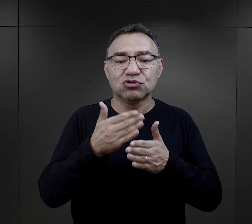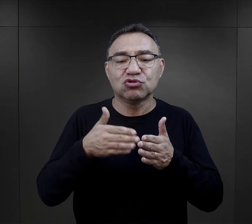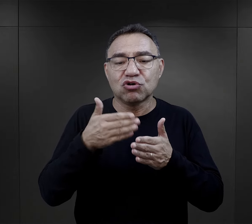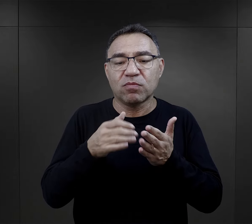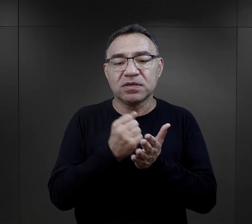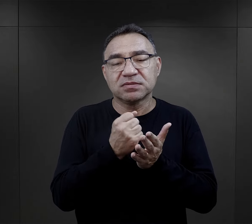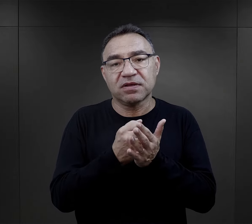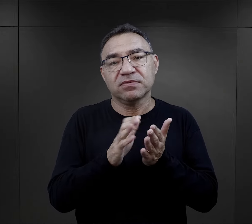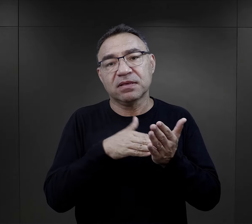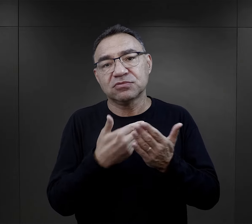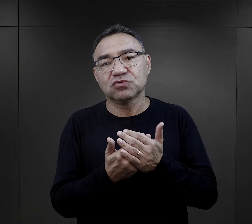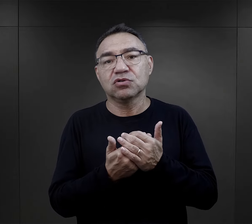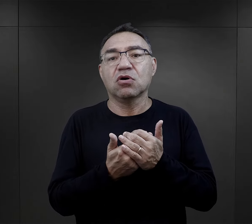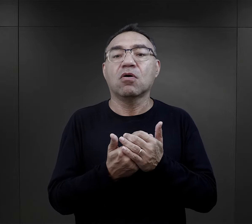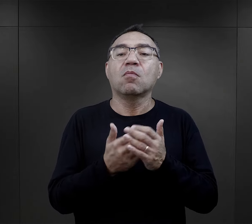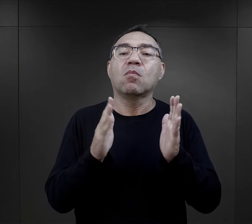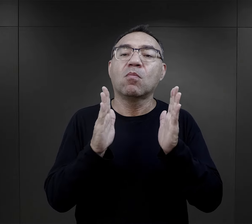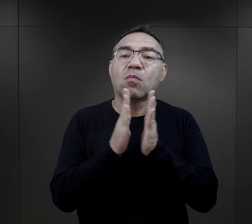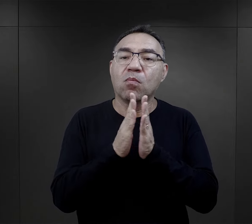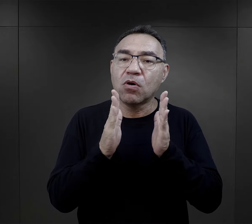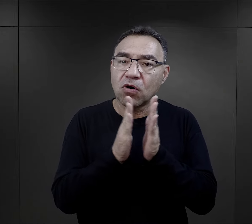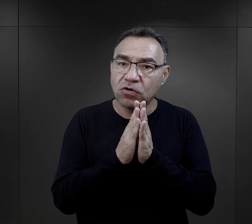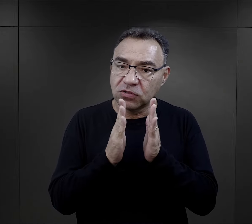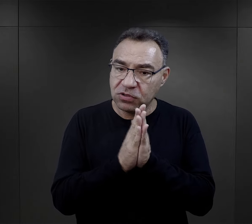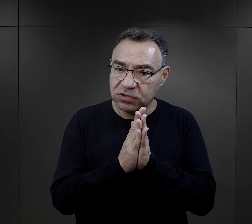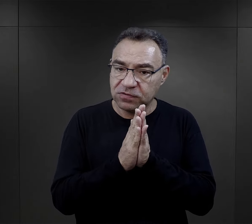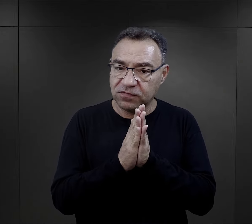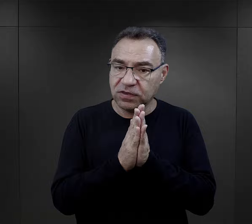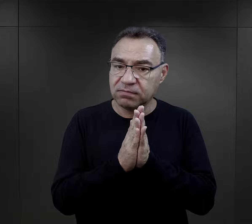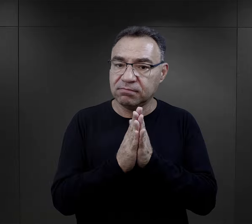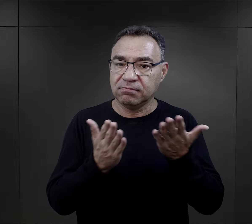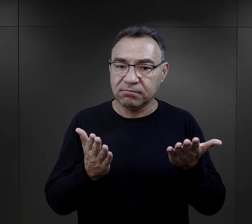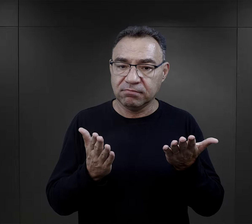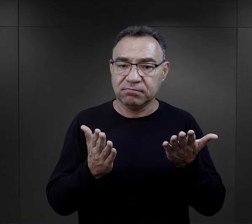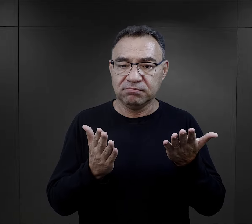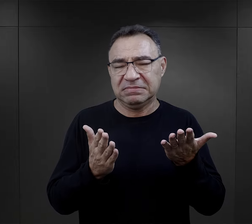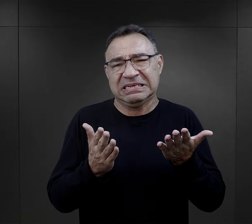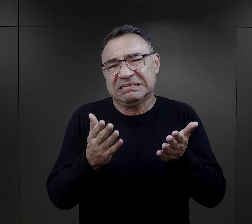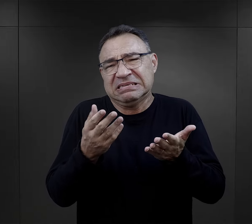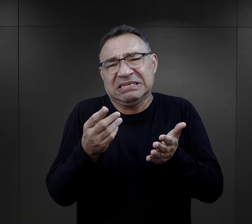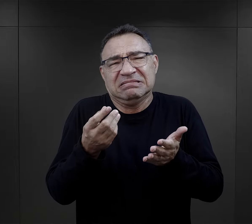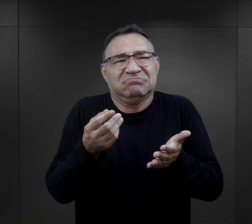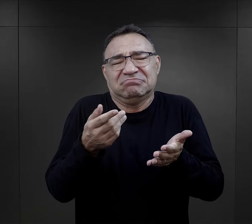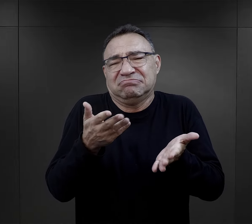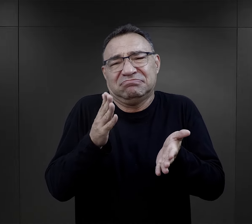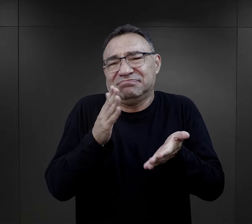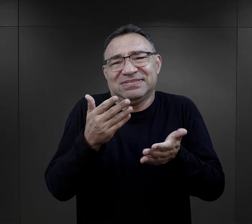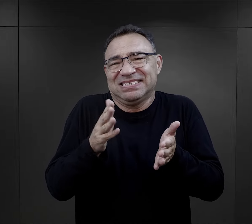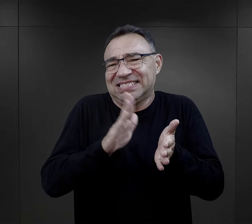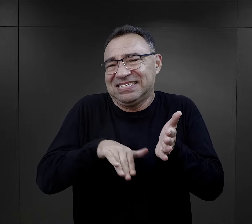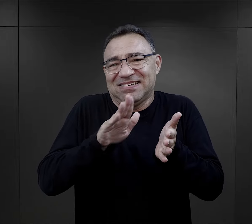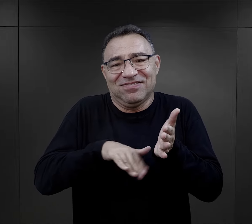Takie drobne rzeczy, więźniowie np. mówią o modlitwie. Ot banalna rzecz,